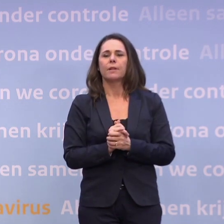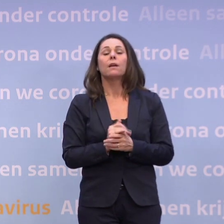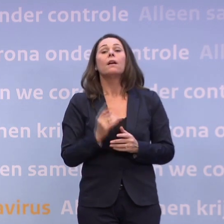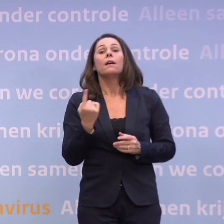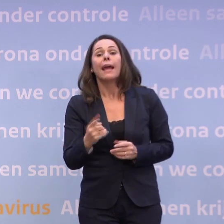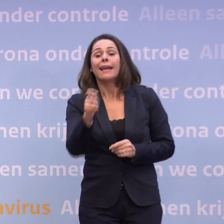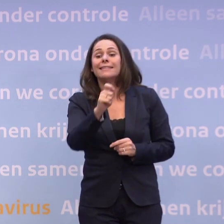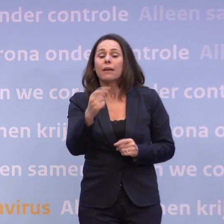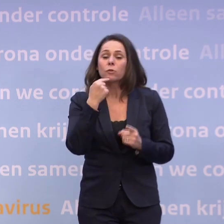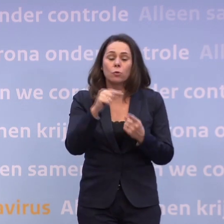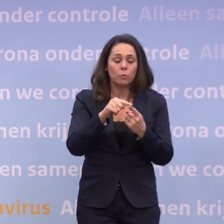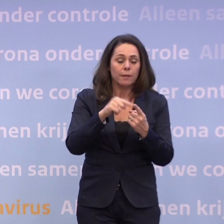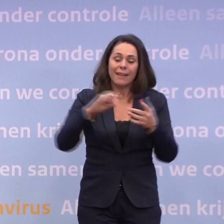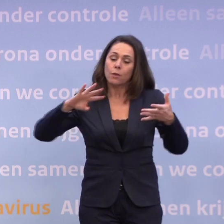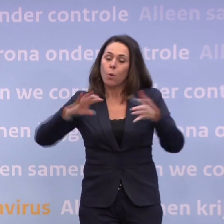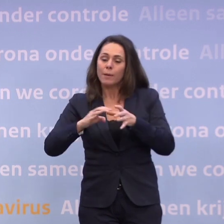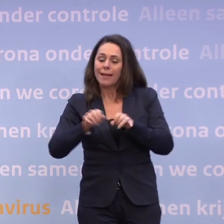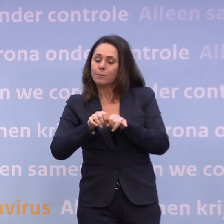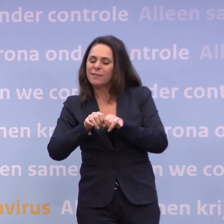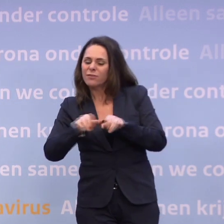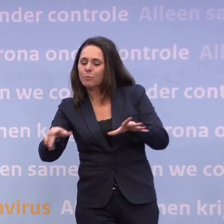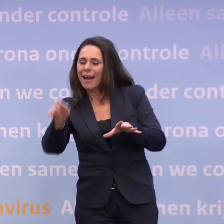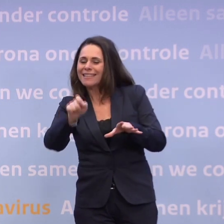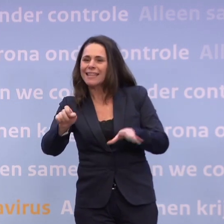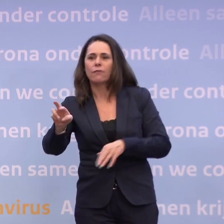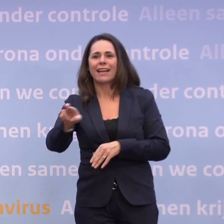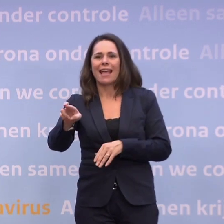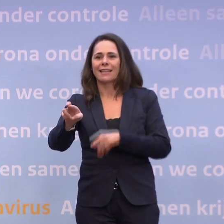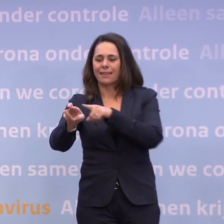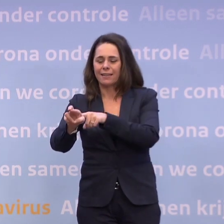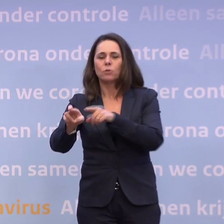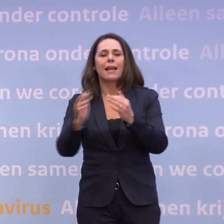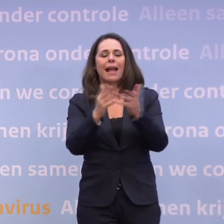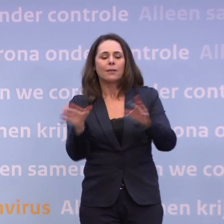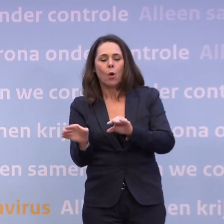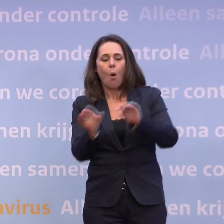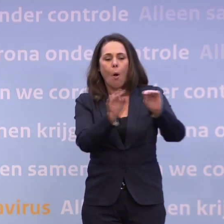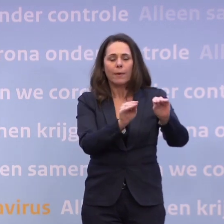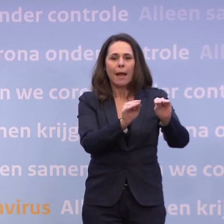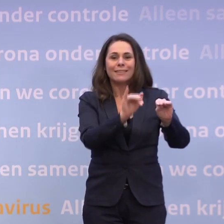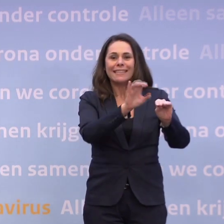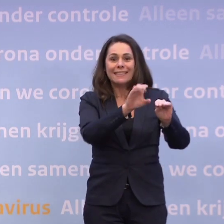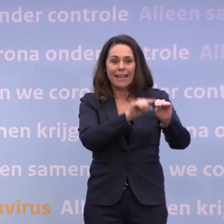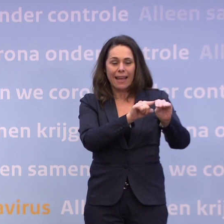...in combinatie natuurlijk met het verspreidingscijfer 'R'. Dat is dat aantal opnames op de intensive care. Als dat op tien zou liggen, of rondom tien...